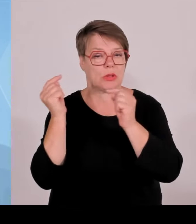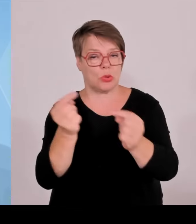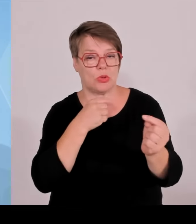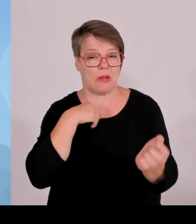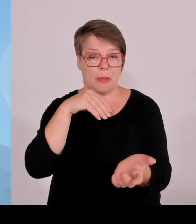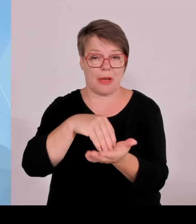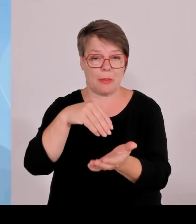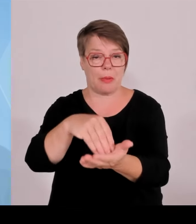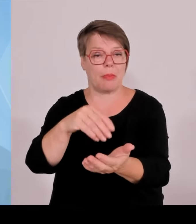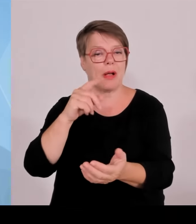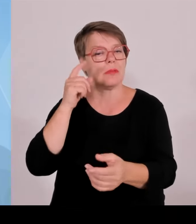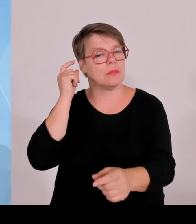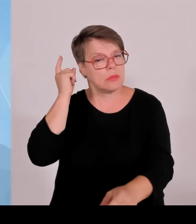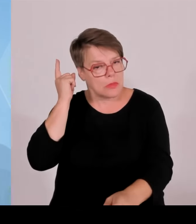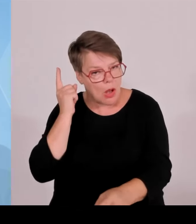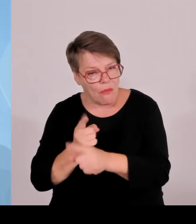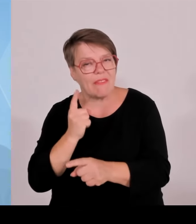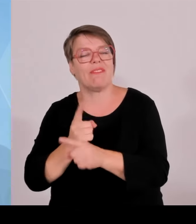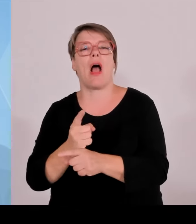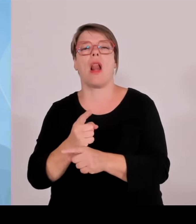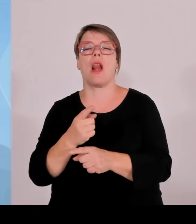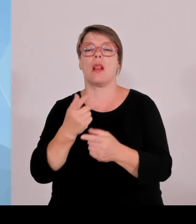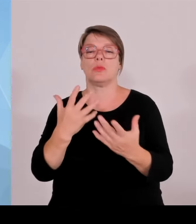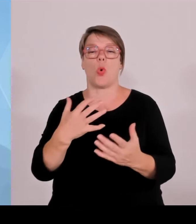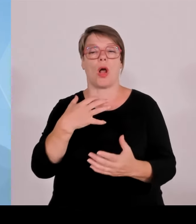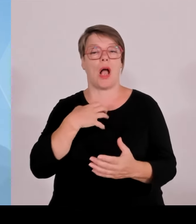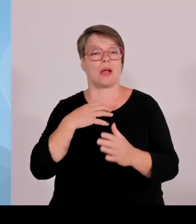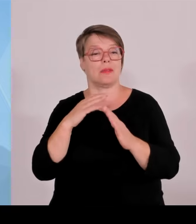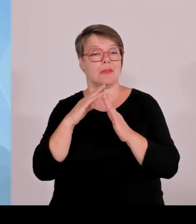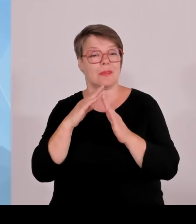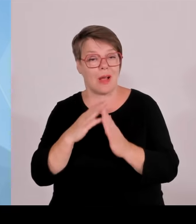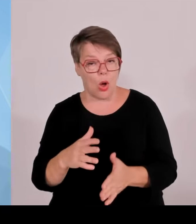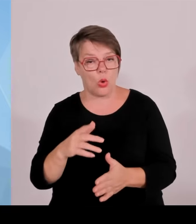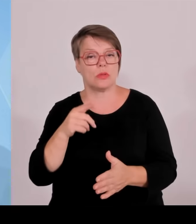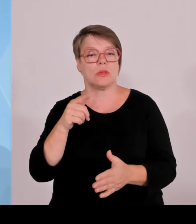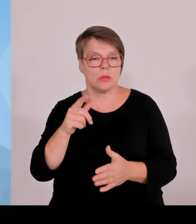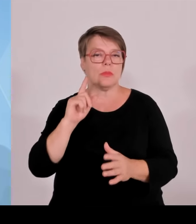Und der letzte Punkt, der uns als bayerisches Kabinett